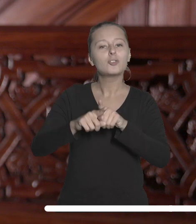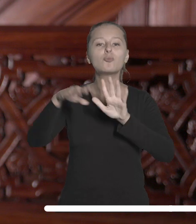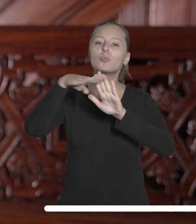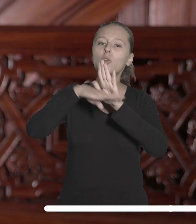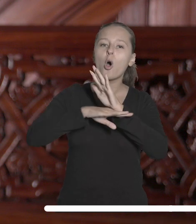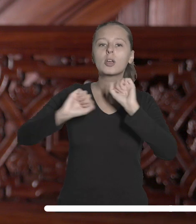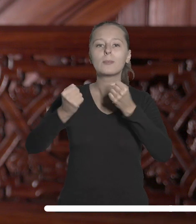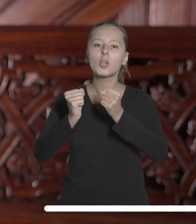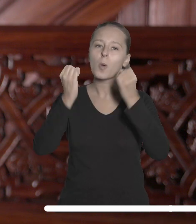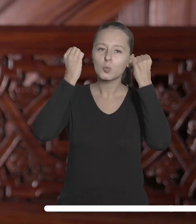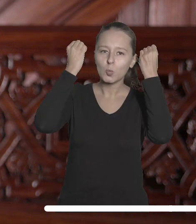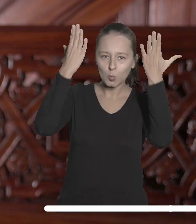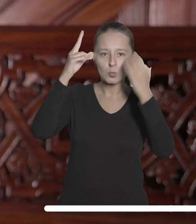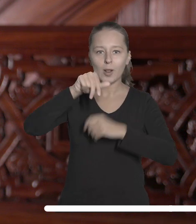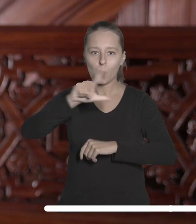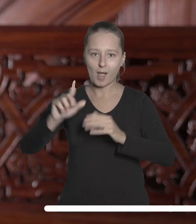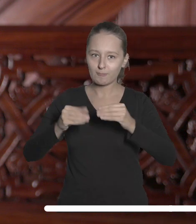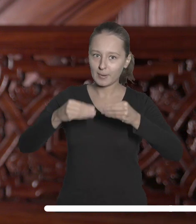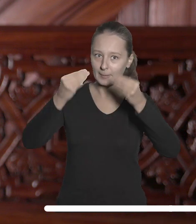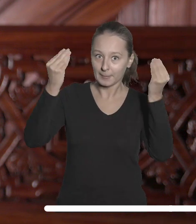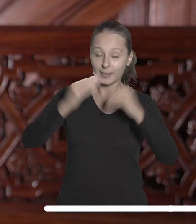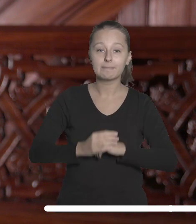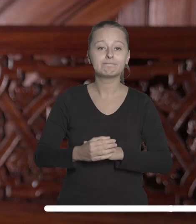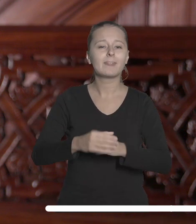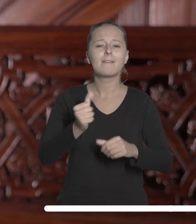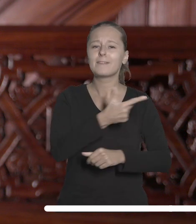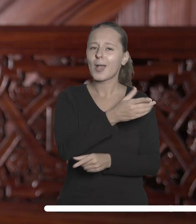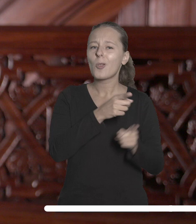programu działań kulturalnych UŁ, realizację interdyscyplinarnych